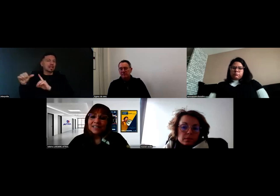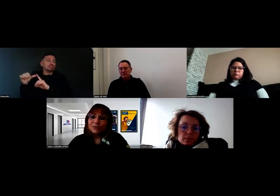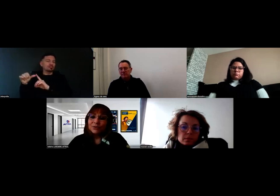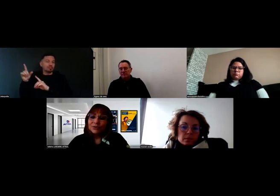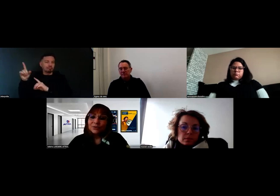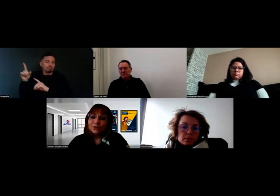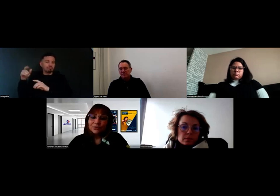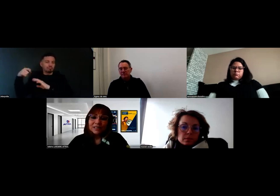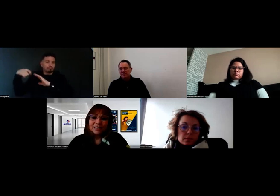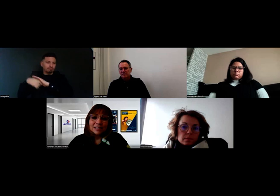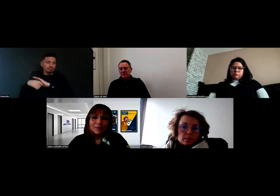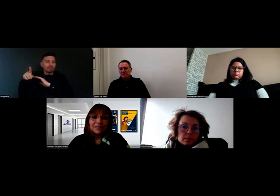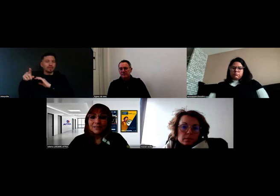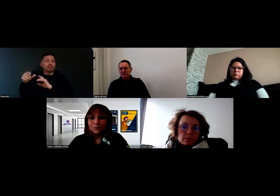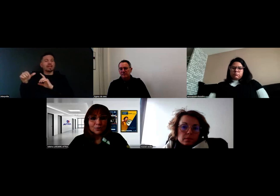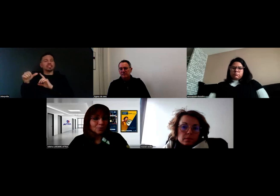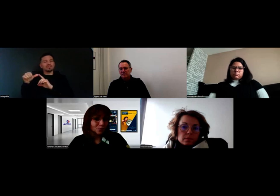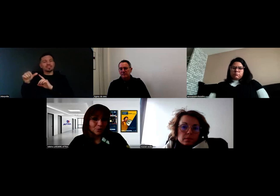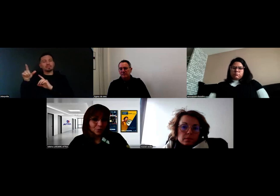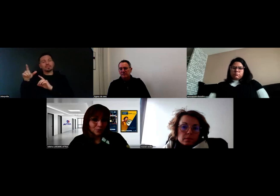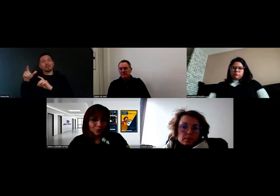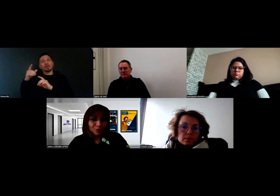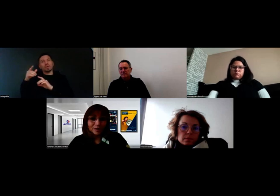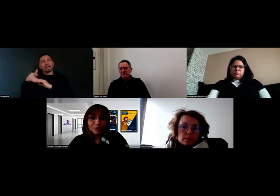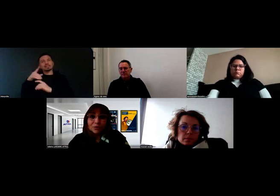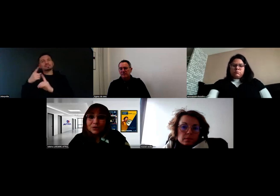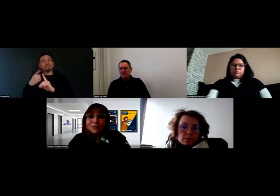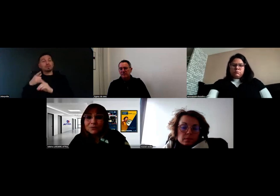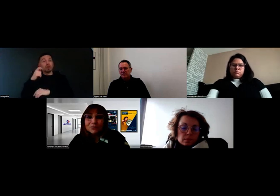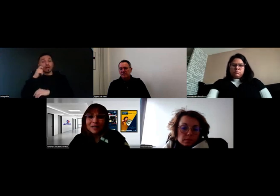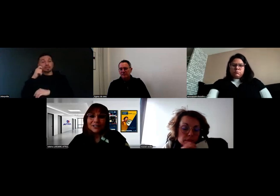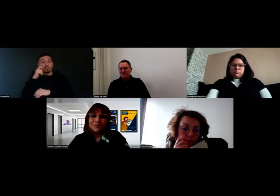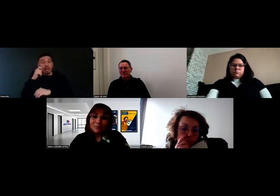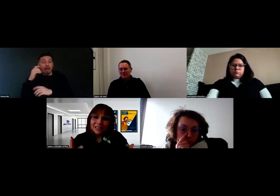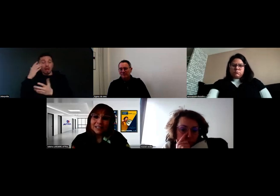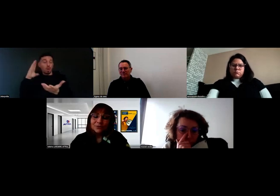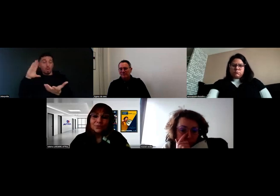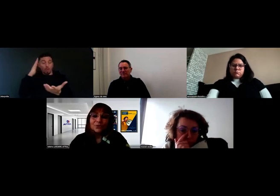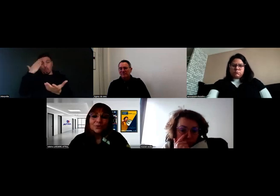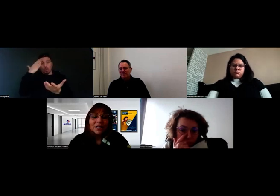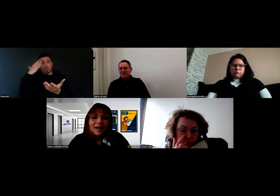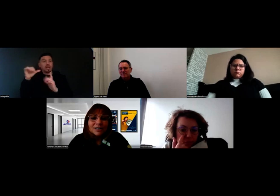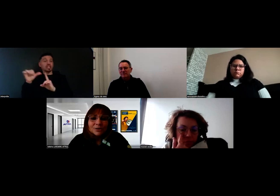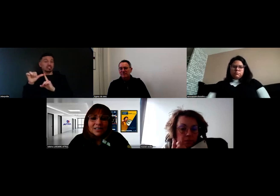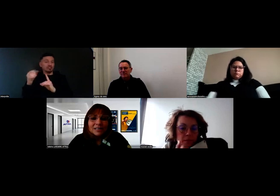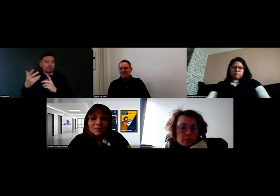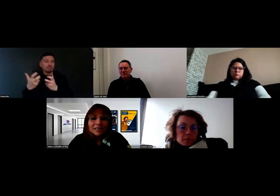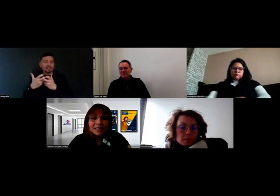et ce sont des experts qui sont homologués, connus par l'Agefiph, et qui sont donc associés de cette manière.